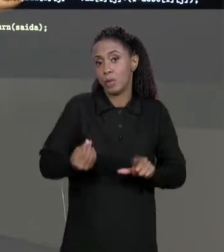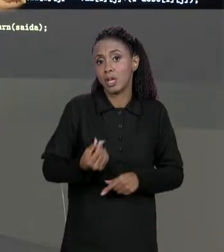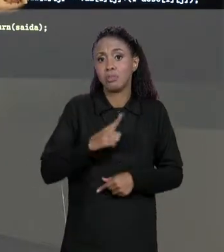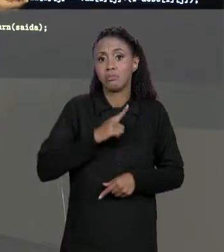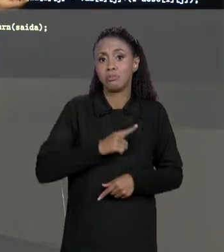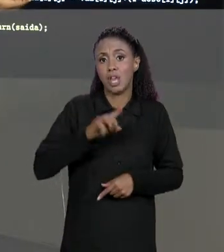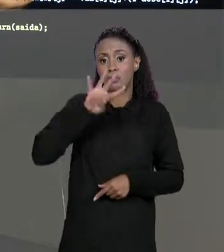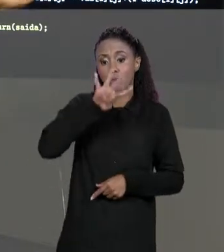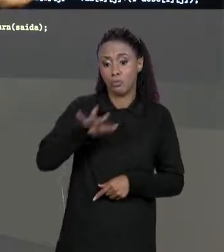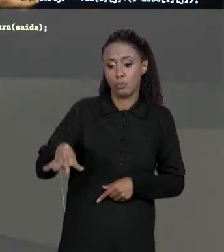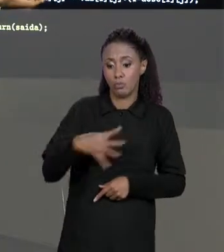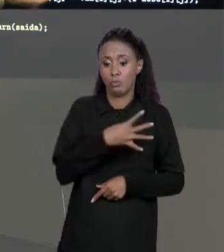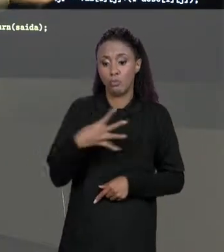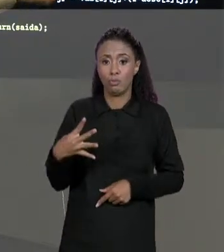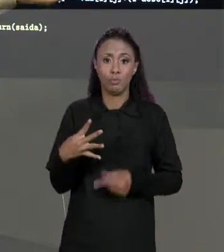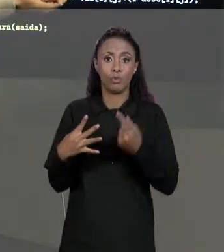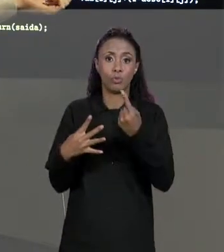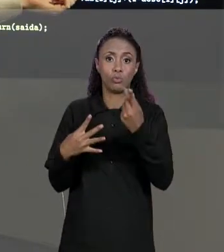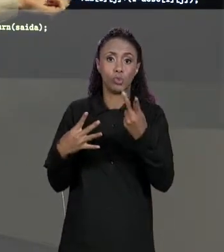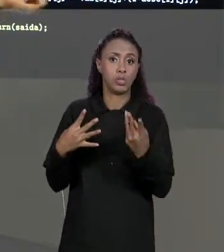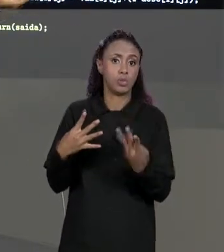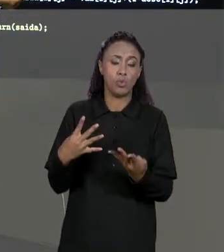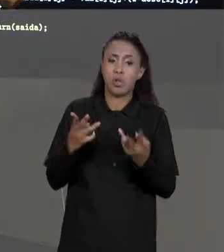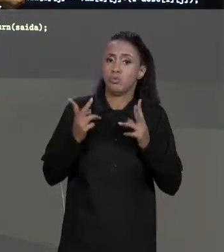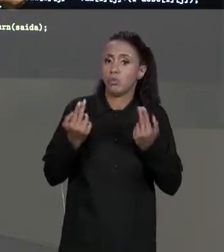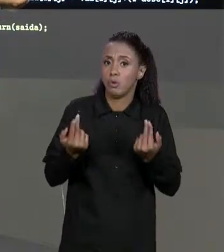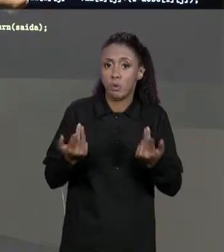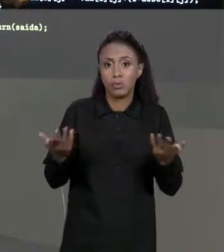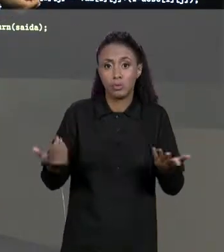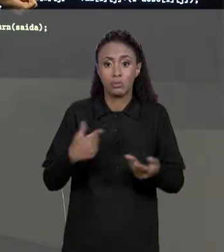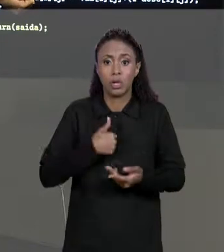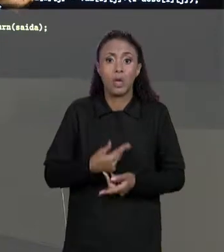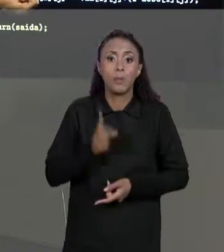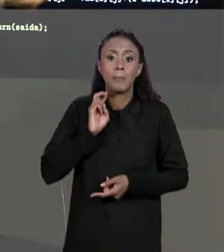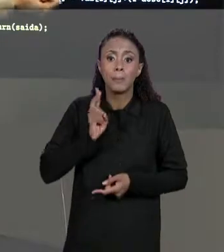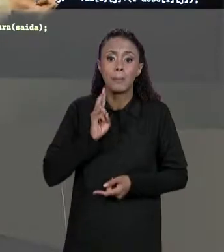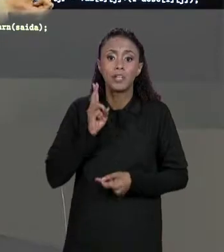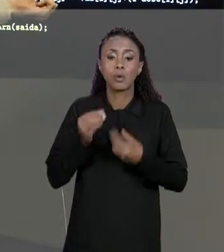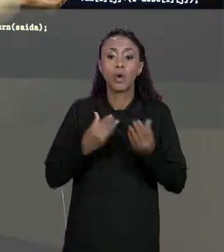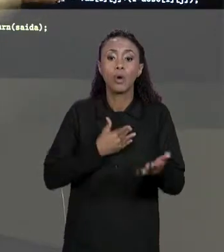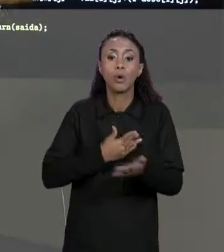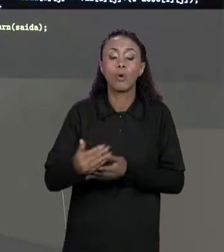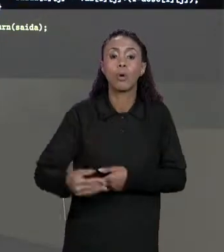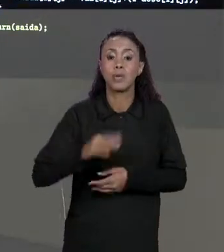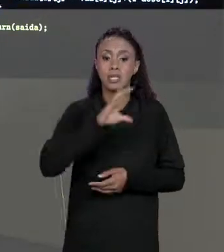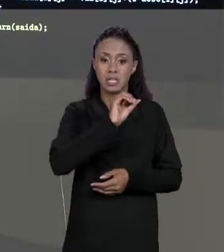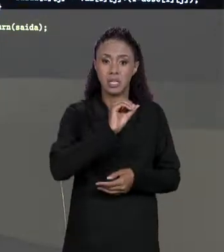AQUI NA IMPLEMENTAÇÃO EU USEI DA MATRIZ DE SAÍDA ENTÃO O "I" COMEÇA DE 0 ENQUANTO ELE FOR MENOR DO QUE "SAÍDA.LENGTH",